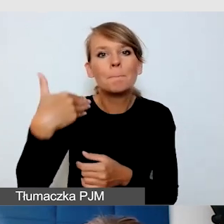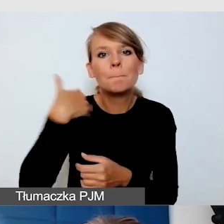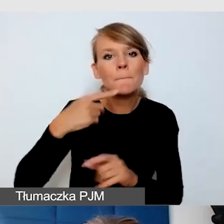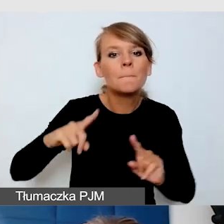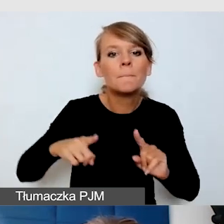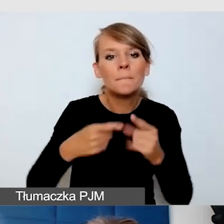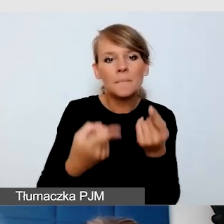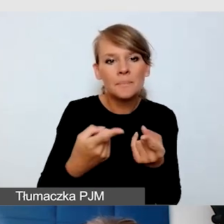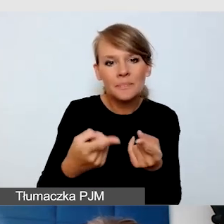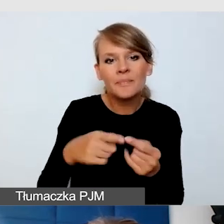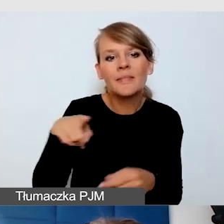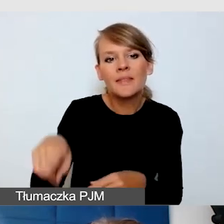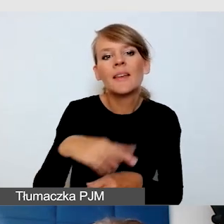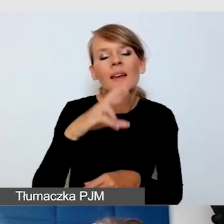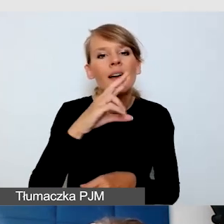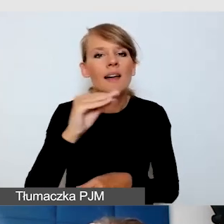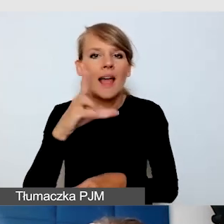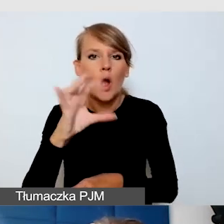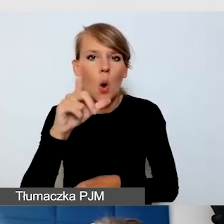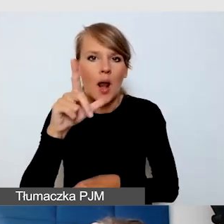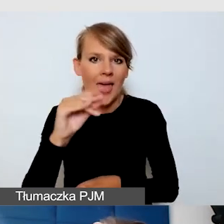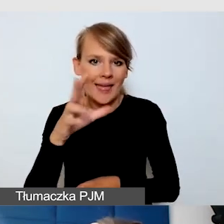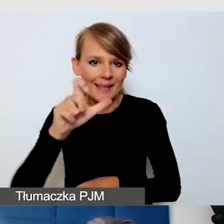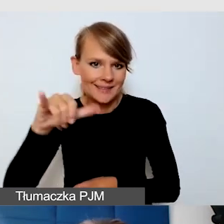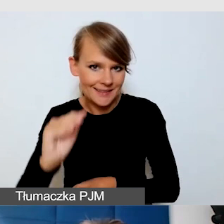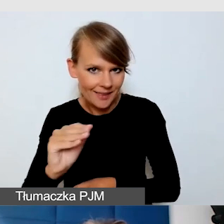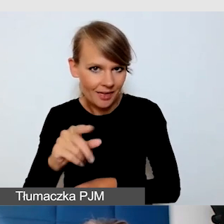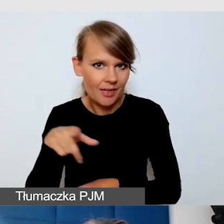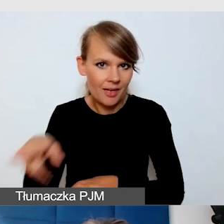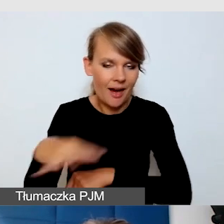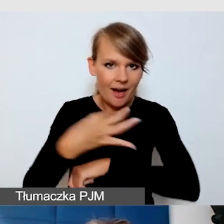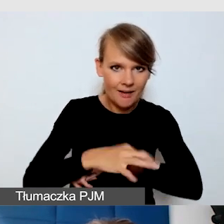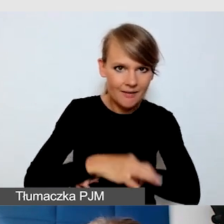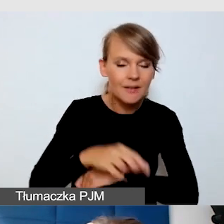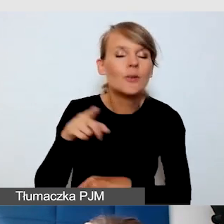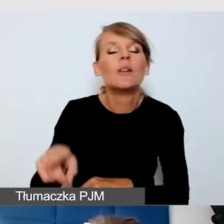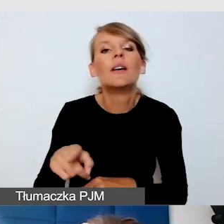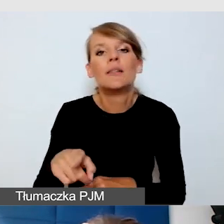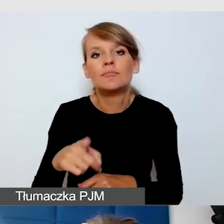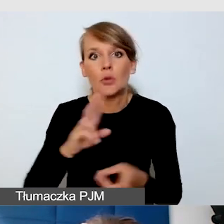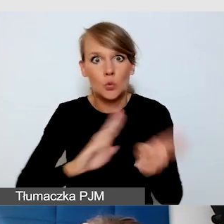z tłumaczeniem języka migowego. Tam była taka sala półokrągła,